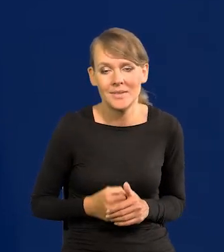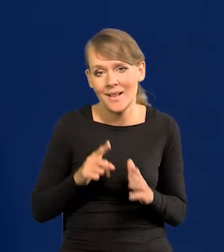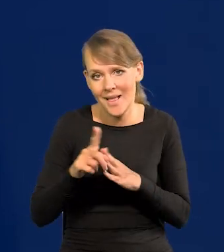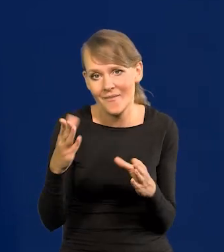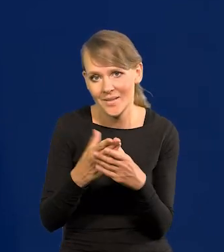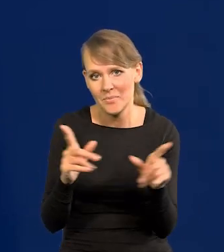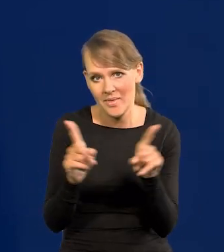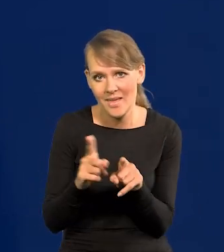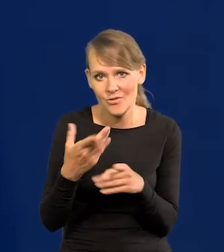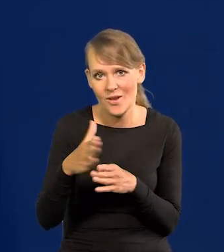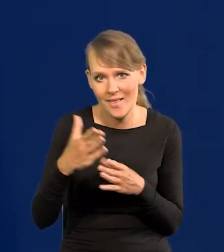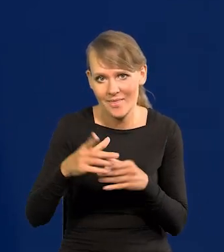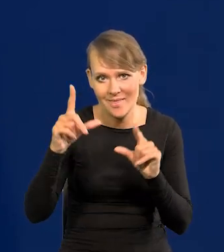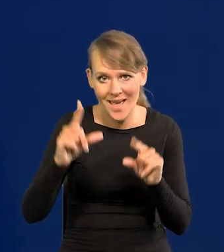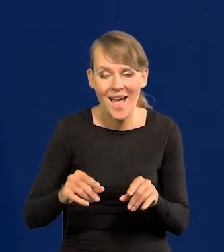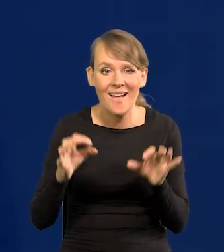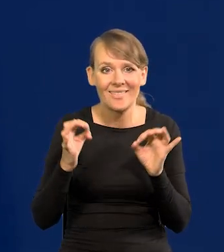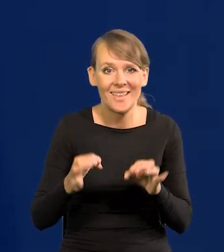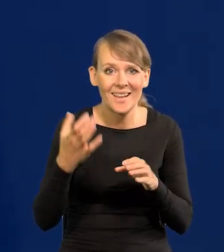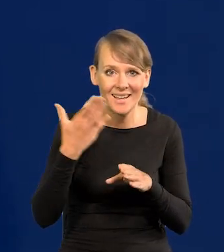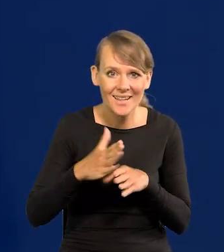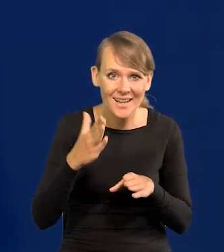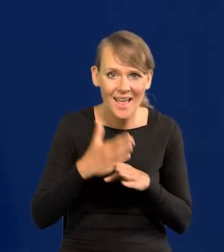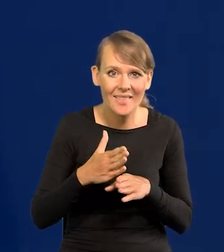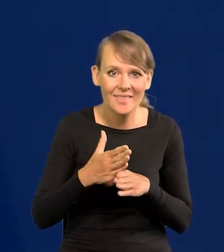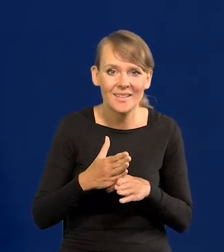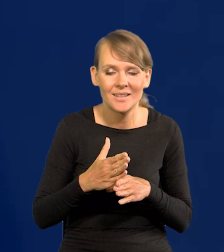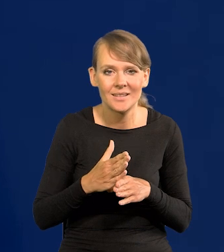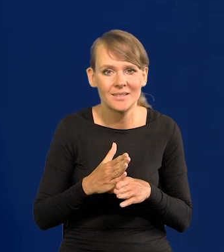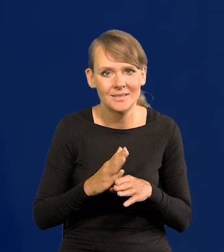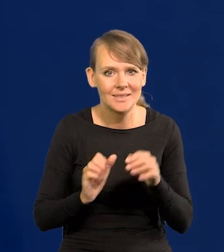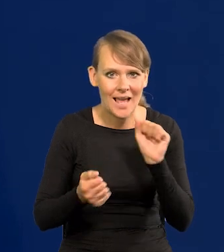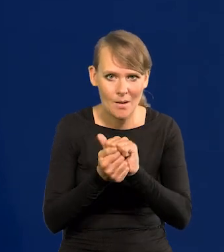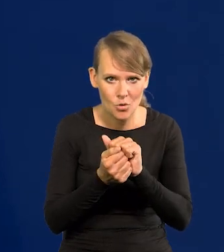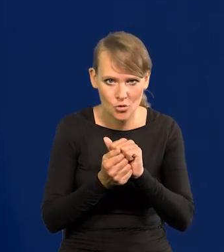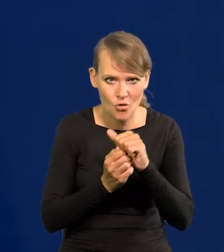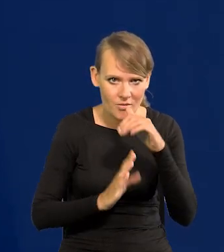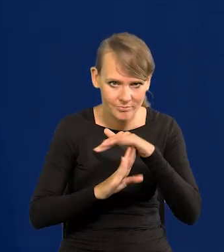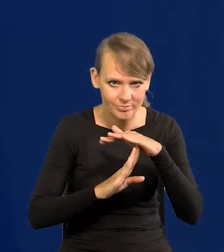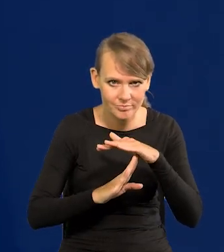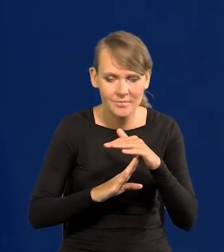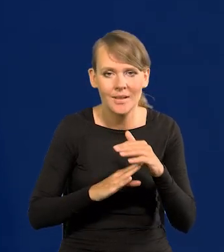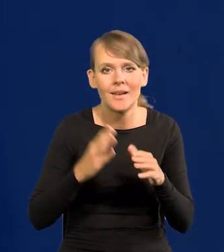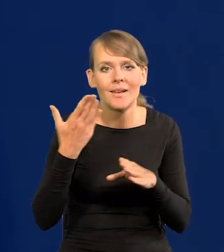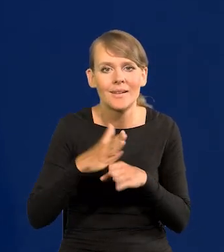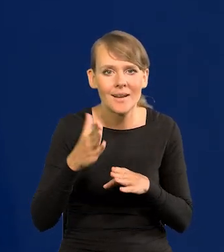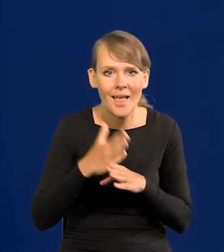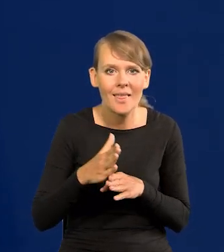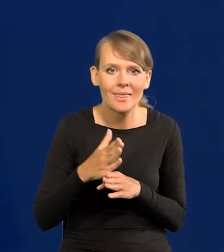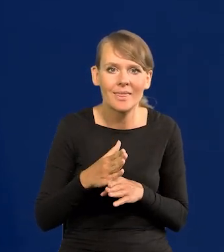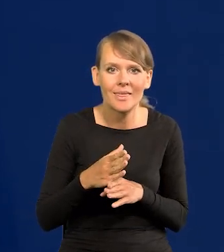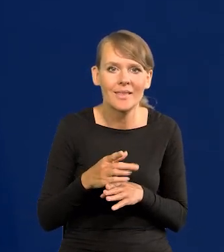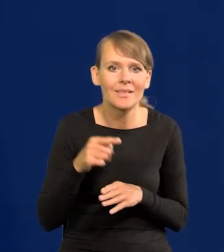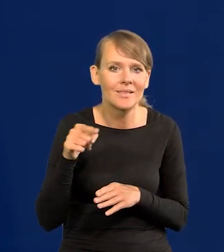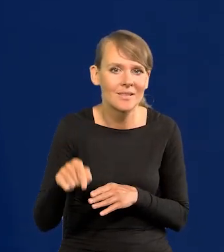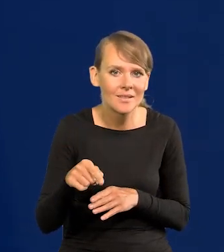Tańszy kredyt. Teraz kredyt jest. Zajmowaliśmy, kredyt zamroził kredyt. Kredytu konsumpcyjnego praktycznie nie ma.